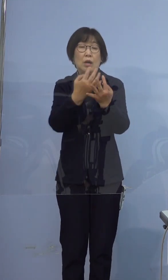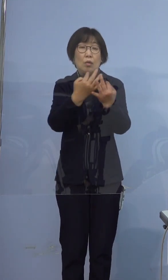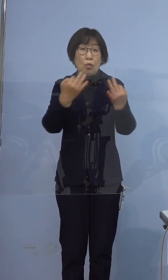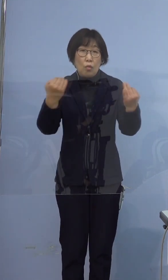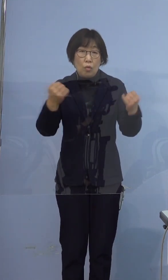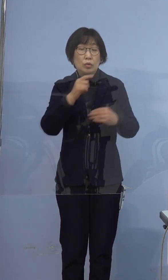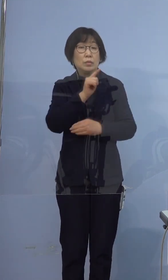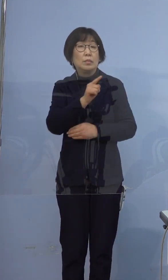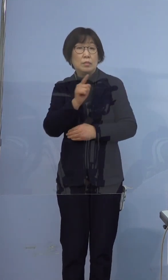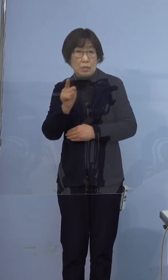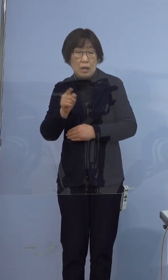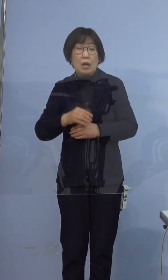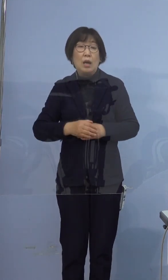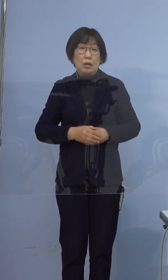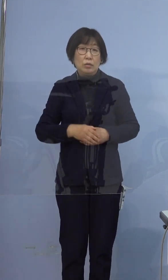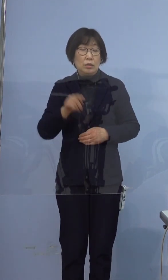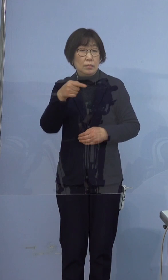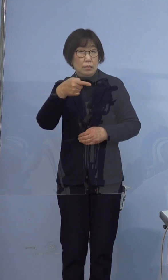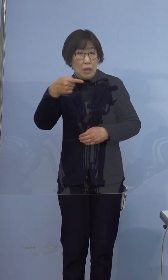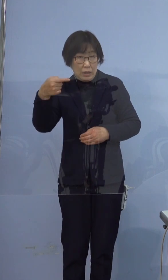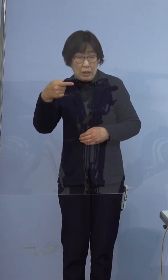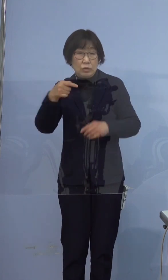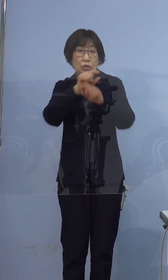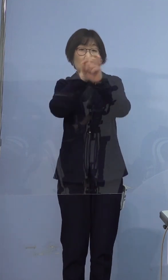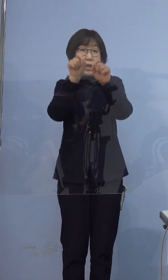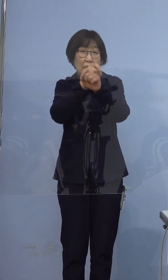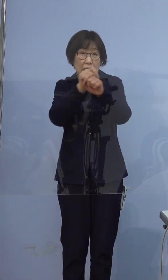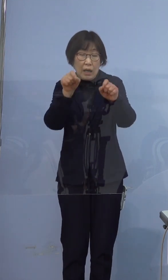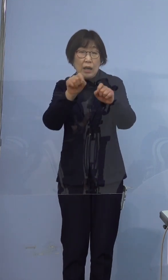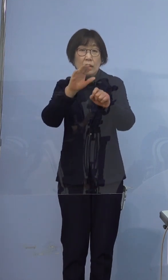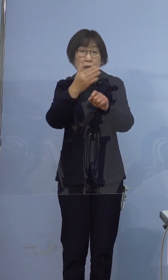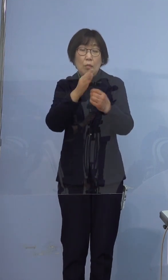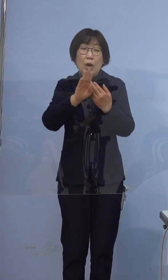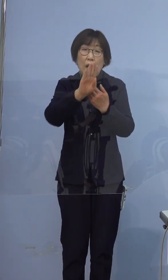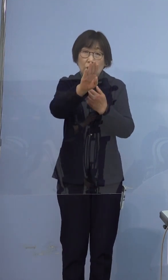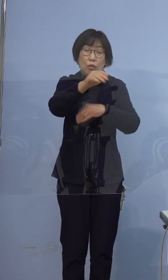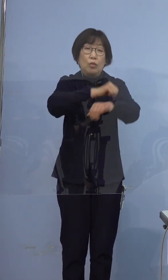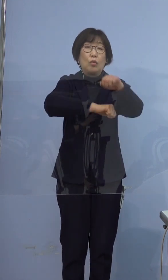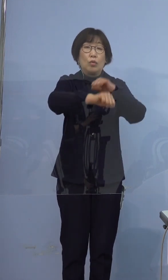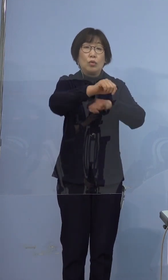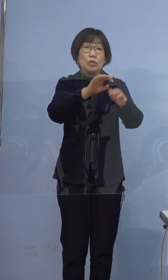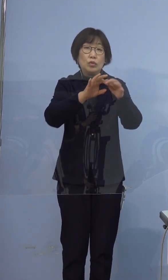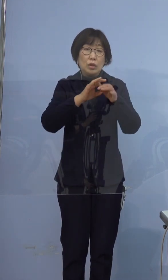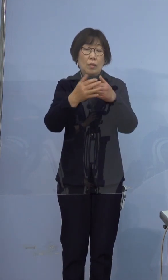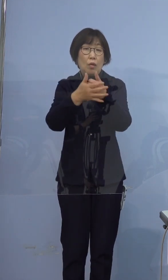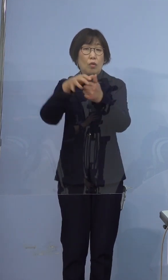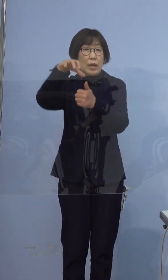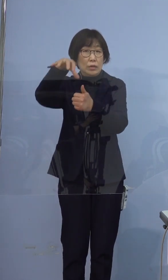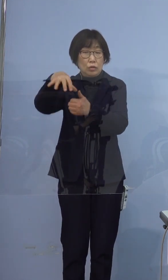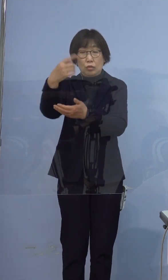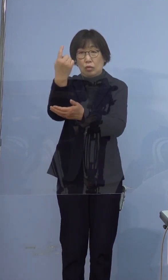陰性の結果が出たのちも その後の行動については 保健所の指導をよく聞いていただき